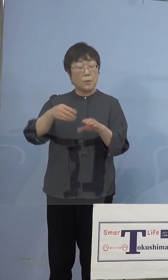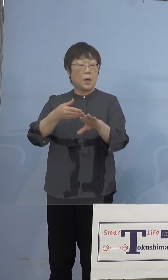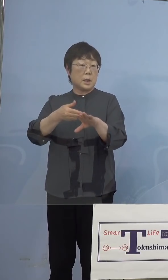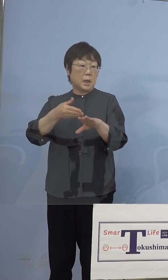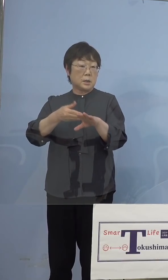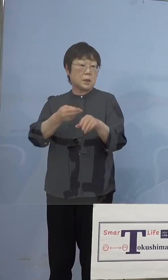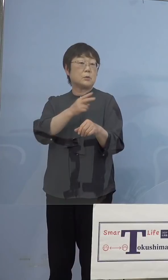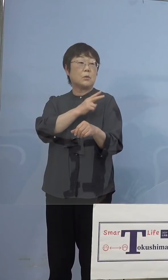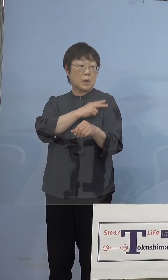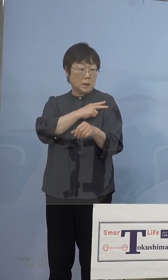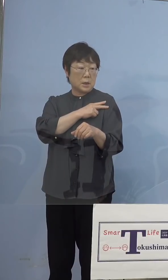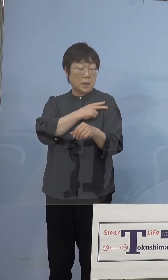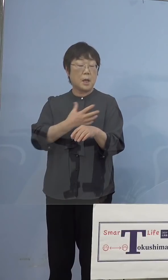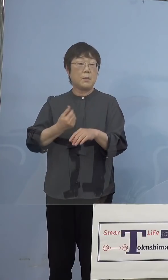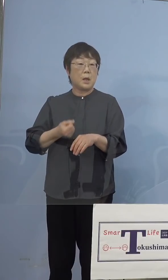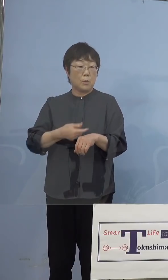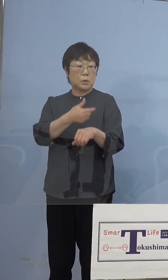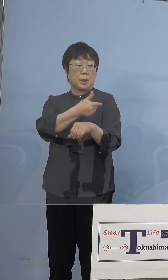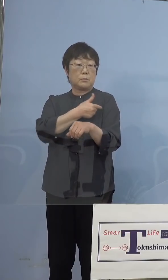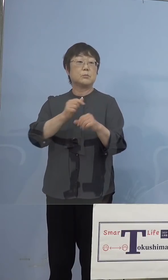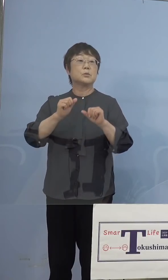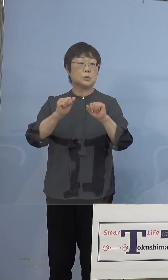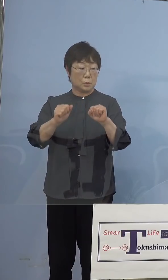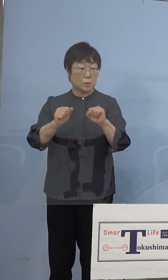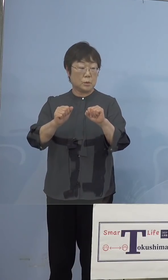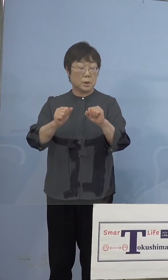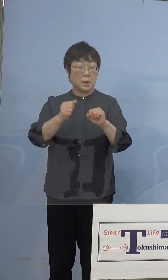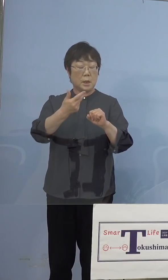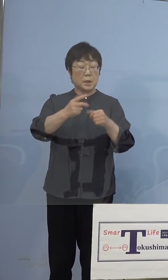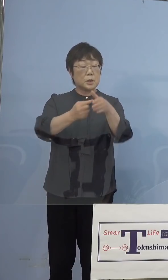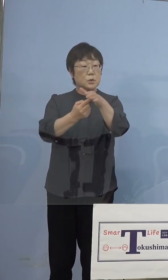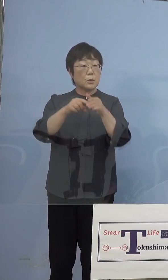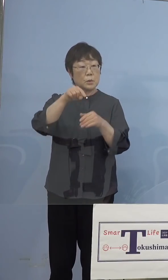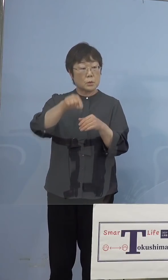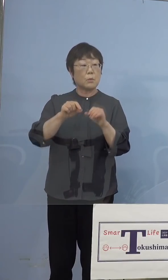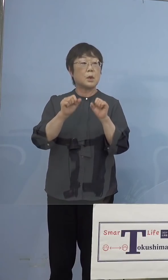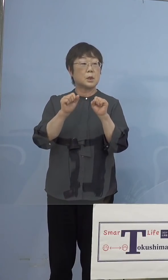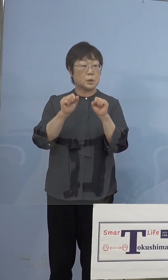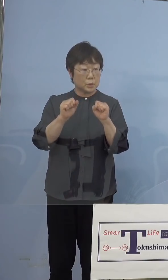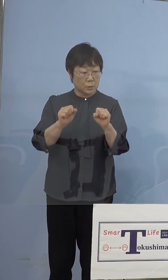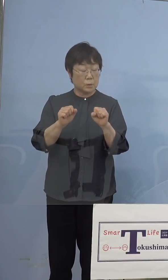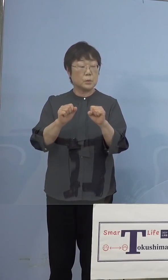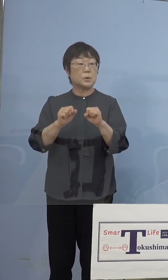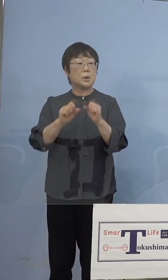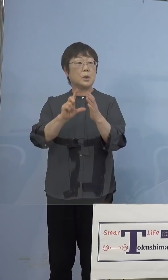事前に打ってもらうということですけれども 市町村が行なっている部分で